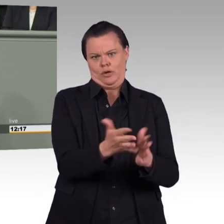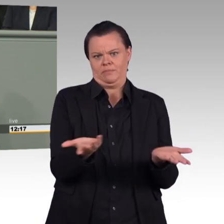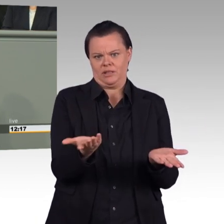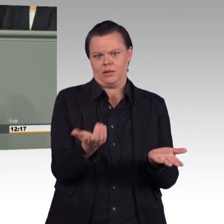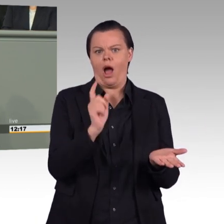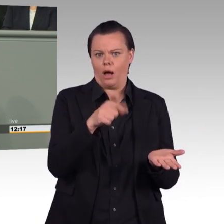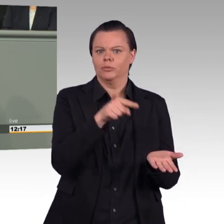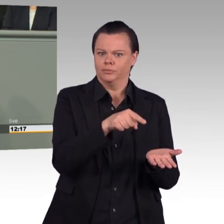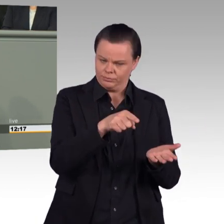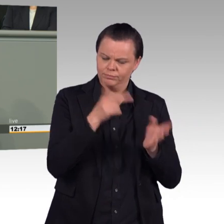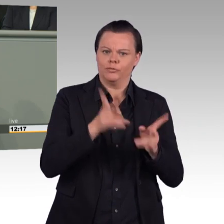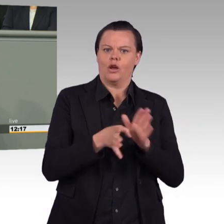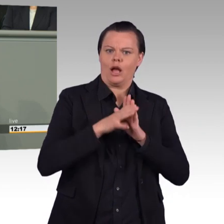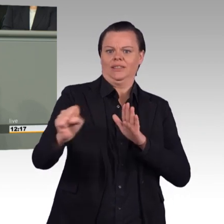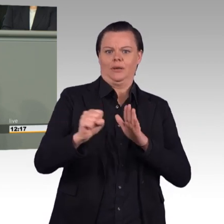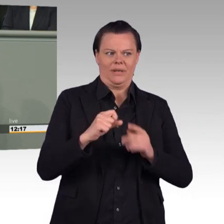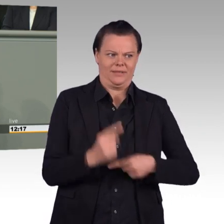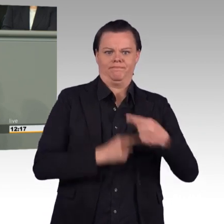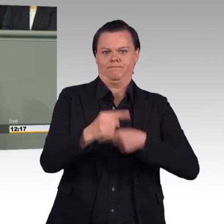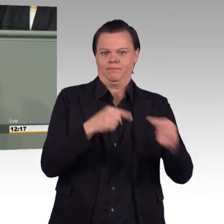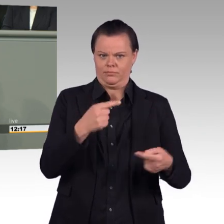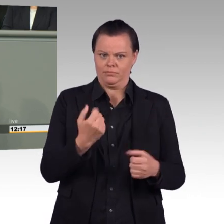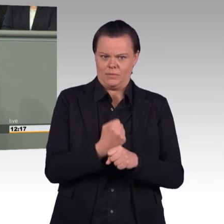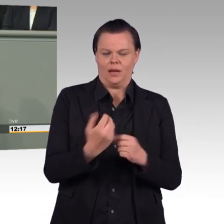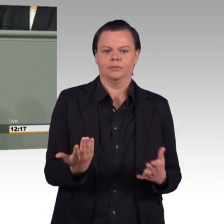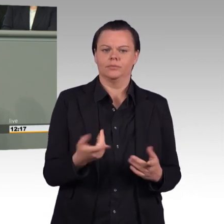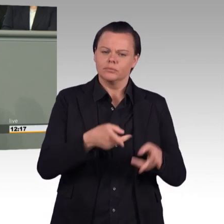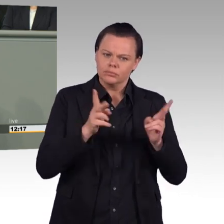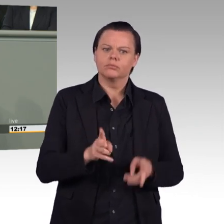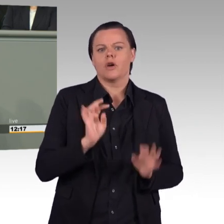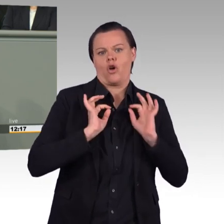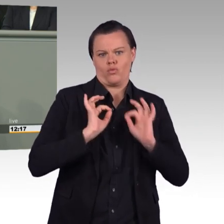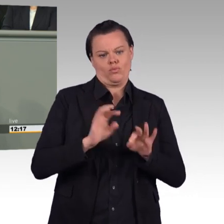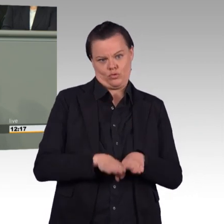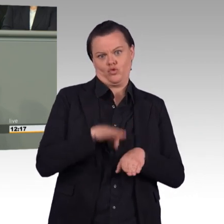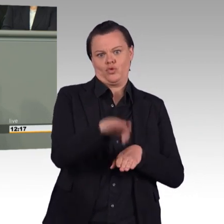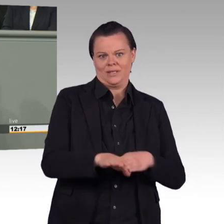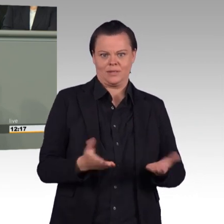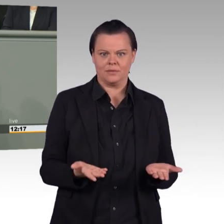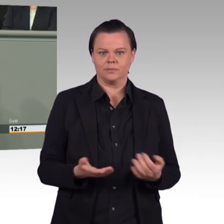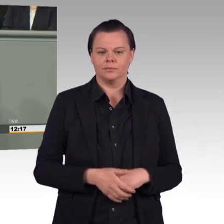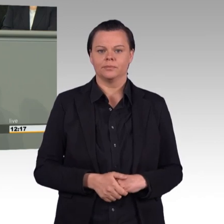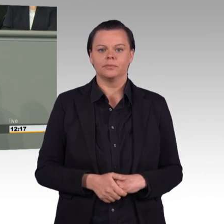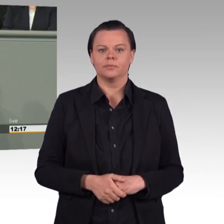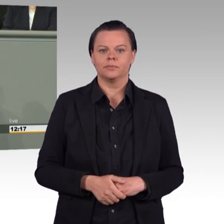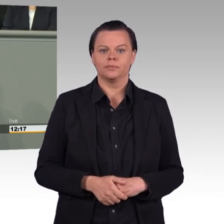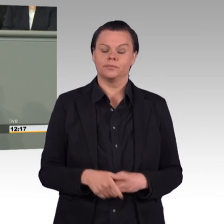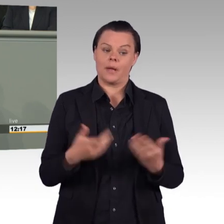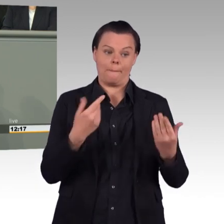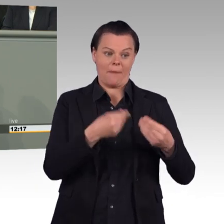nachhaltig steigern möchten, müssen Sie auch die Materiallage dringend verbessern. Für ein Stemmeisen aus dem Baumarkt, für jede Batterie müssen Anträge gestellt werden